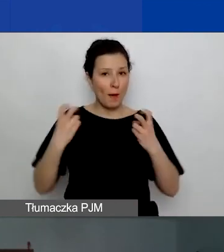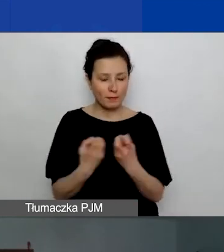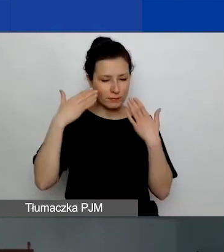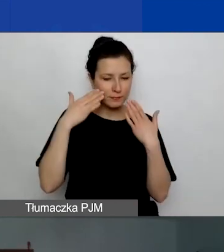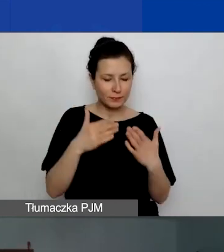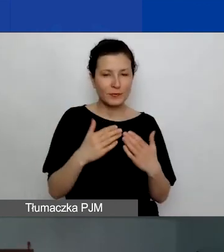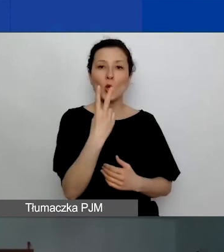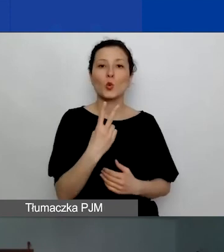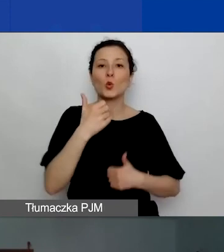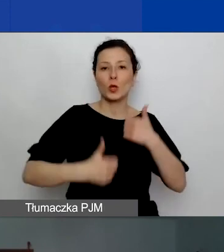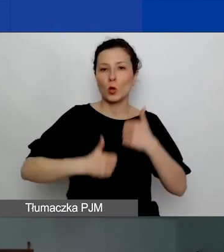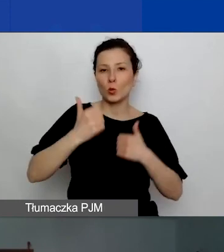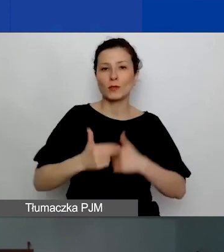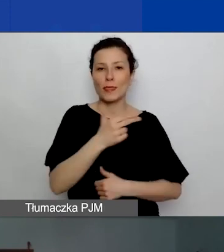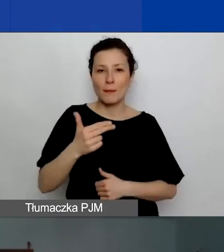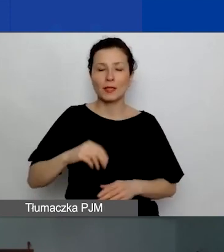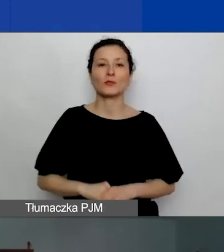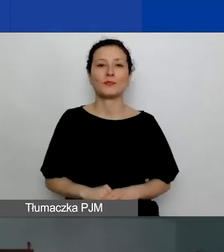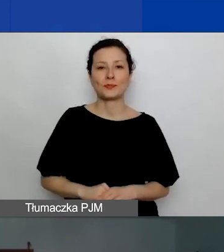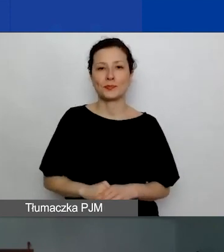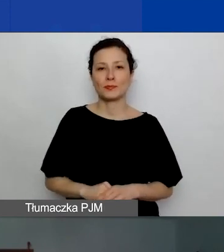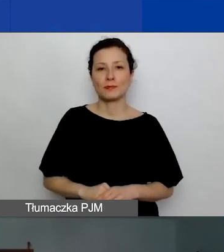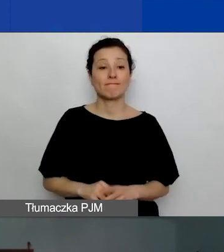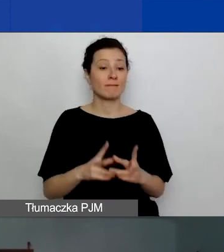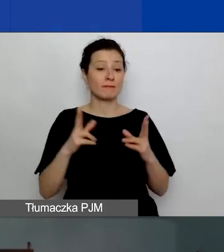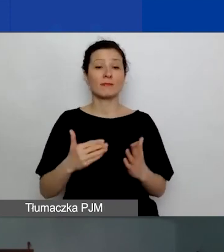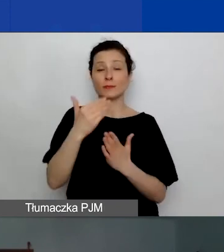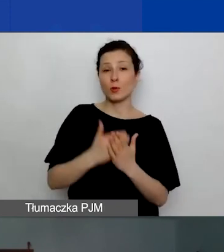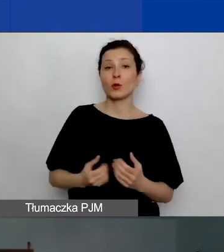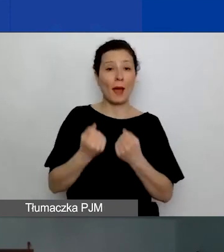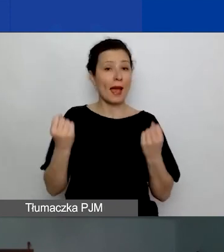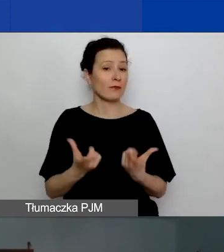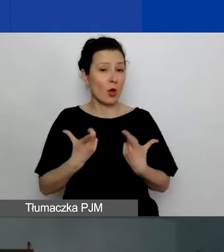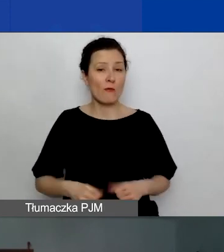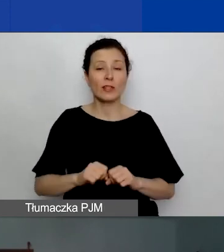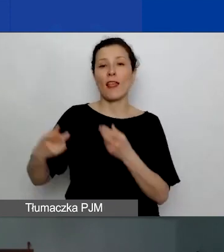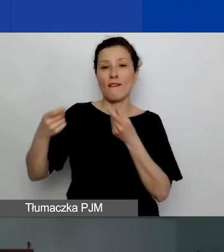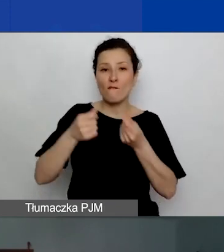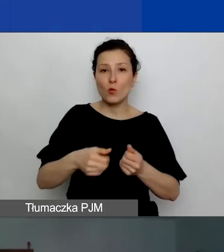drugiemu konkursowi tematycznemu w ramach Programu Aktywni Obywatele - Fundusz Regionalny.